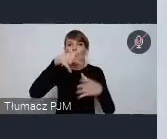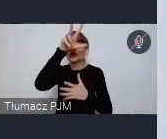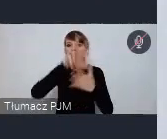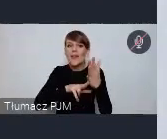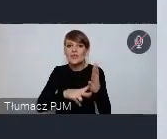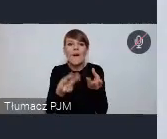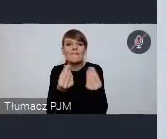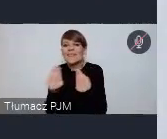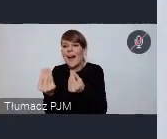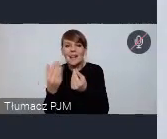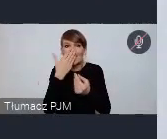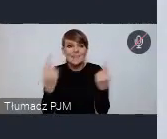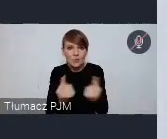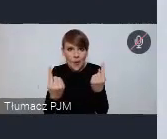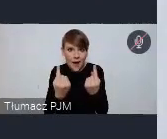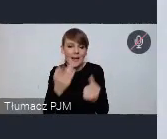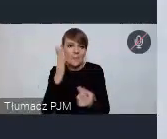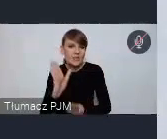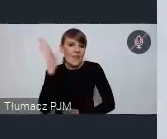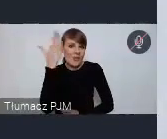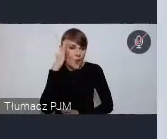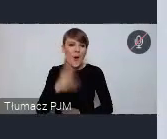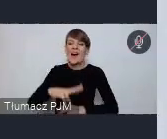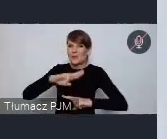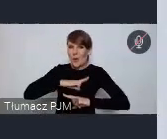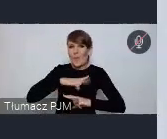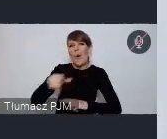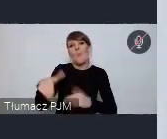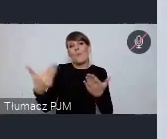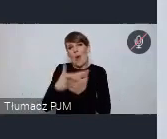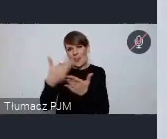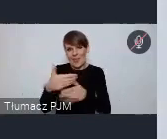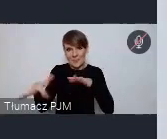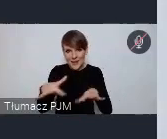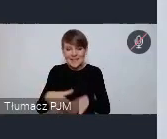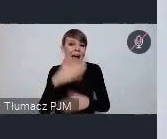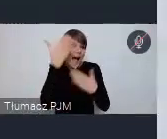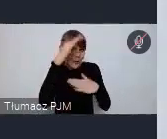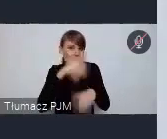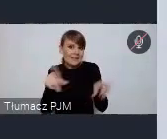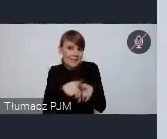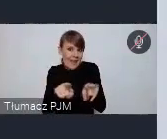Sopot jest już takim umownym miejscem, Katowice zresztą też bo w Katowicach jesienią odbywa się